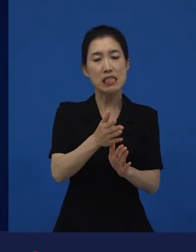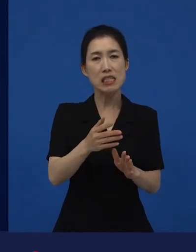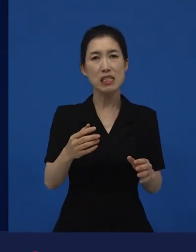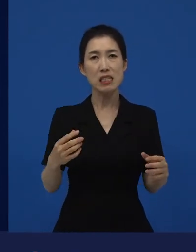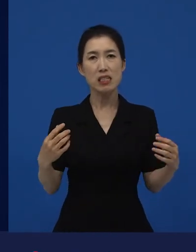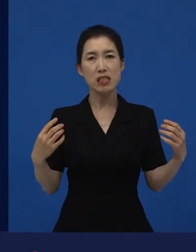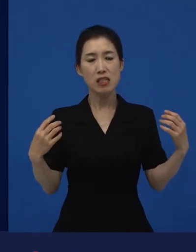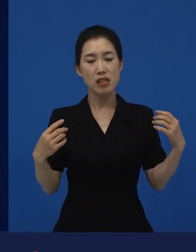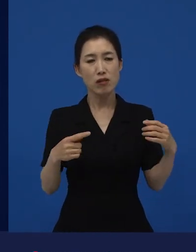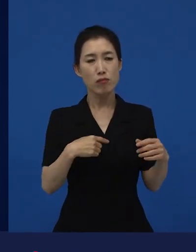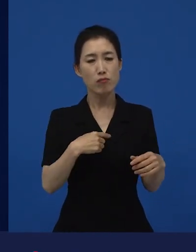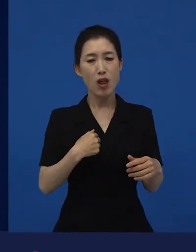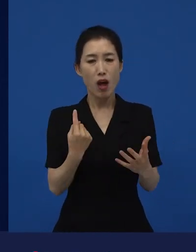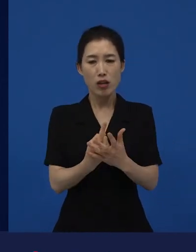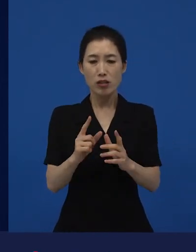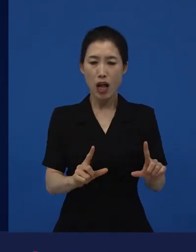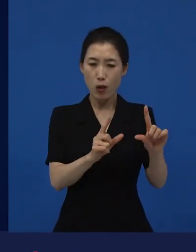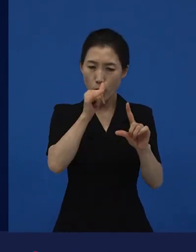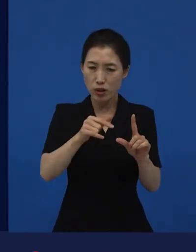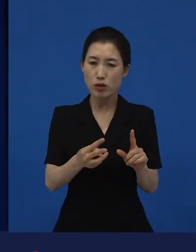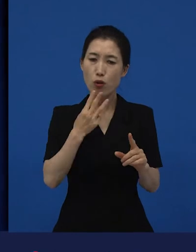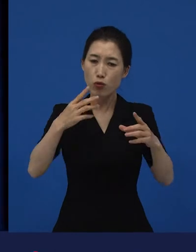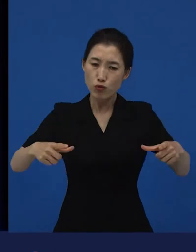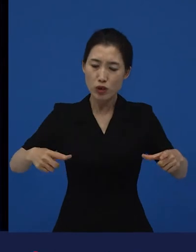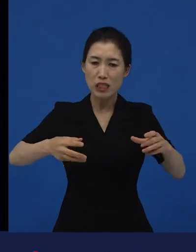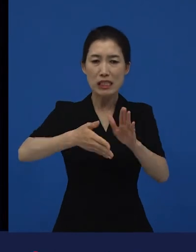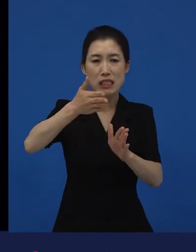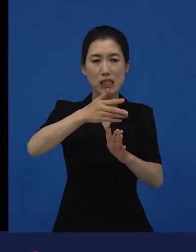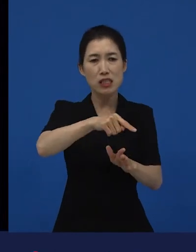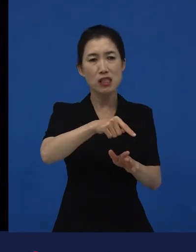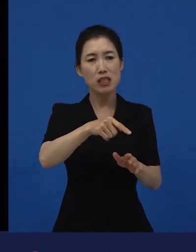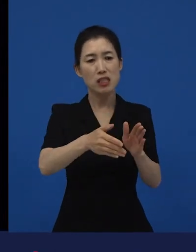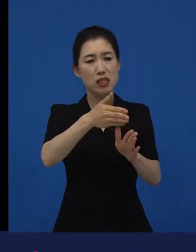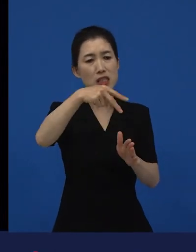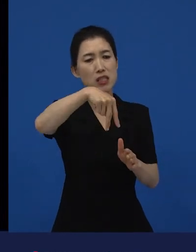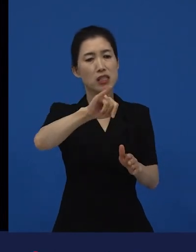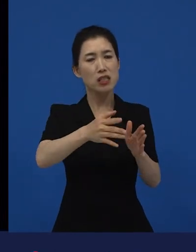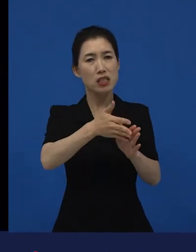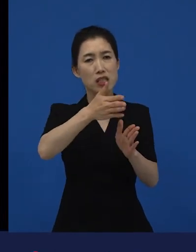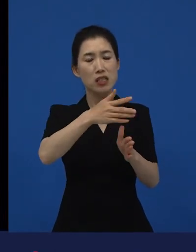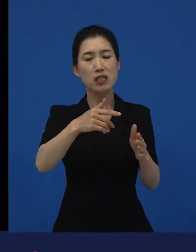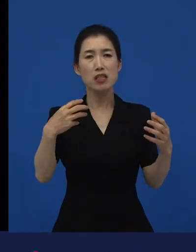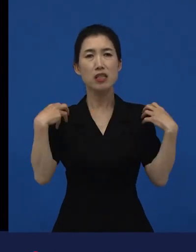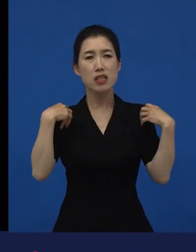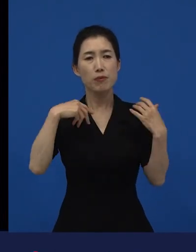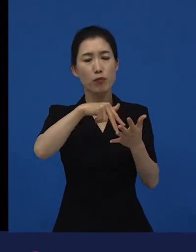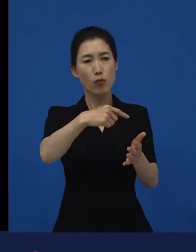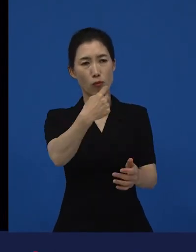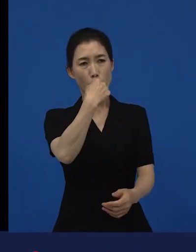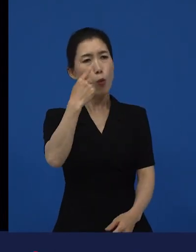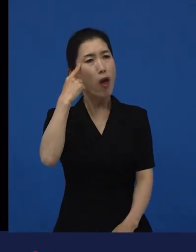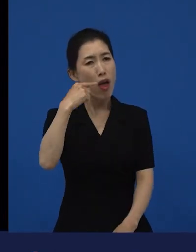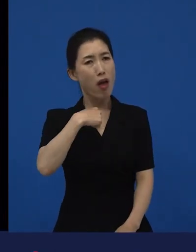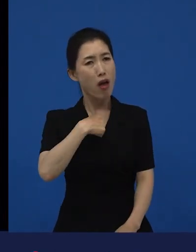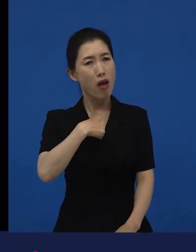왜 나한테 이러지?라고 생각하는 것에 대해서 다니엘 블레이크가 이야기하고 있는, 나를 동정하지 마라.